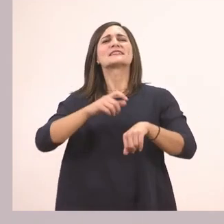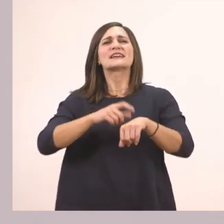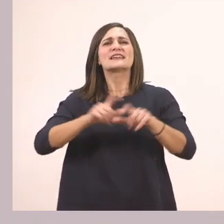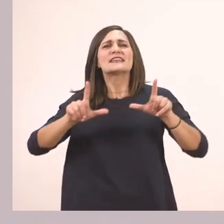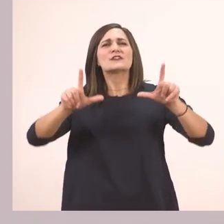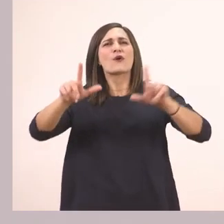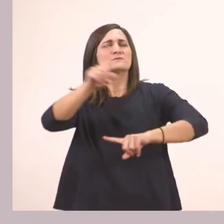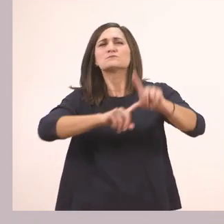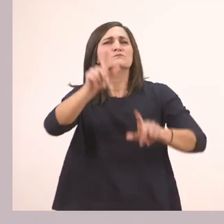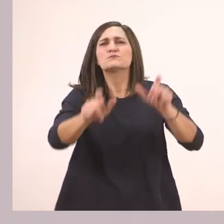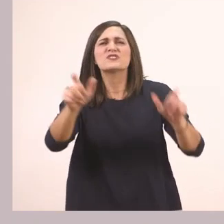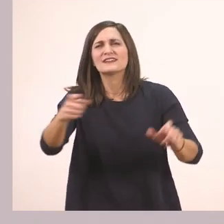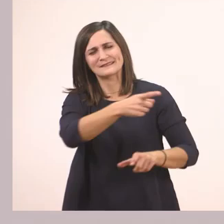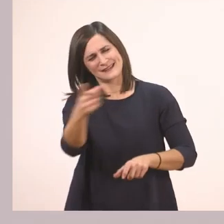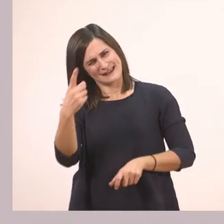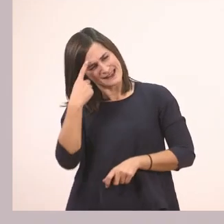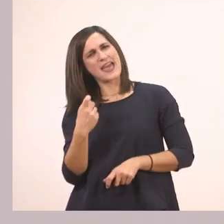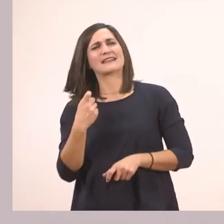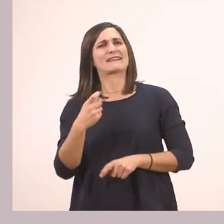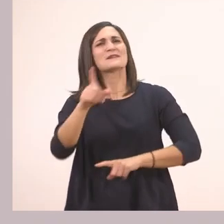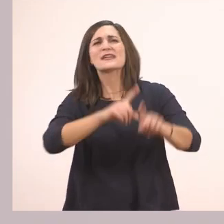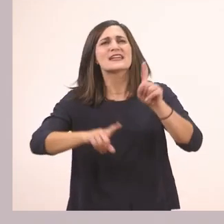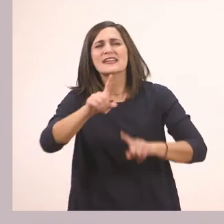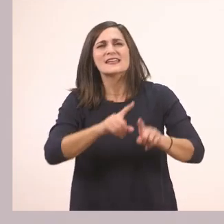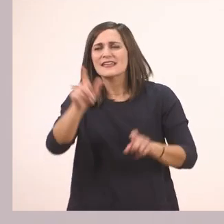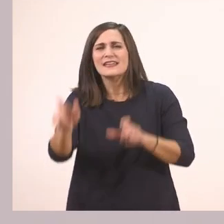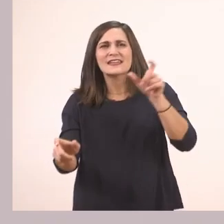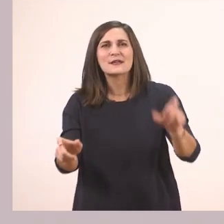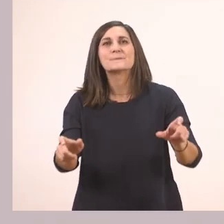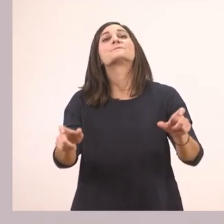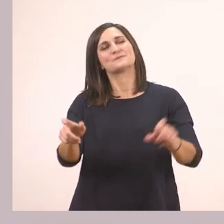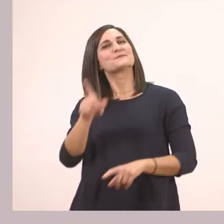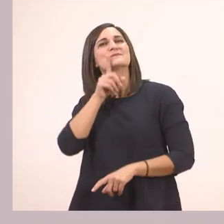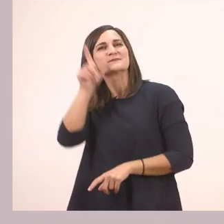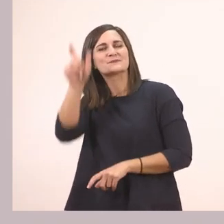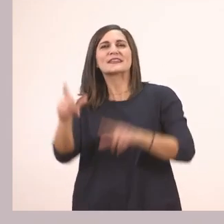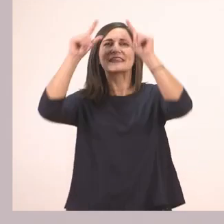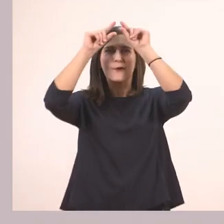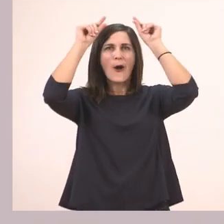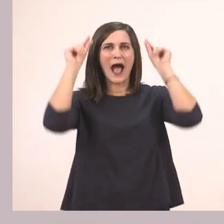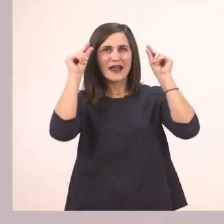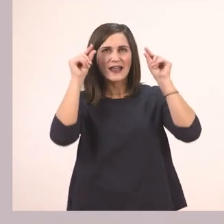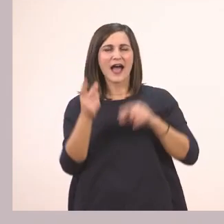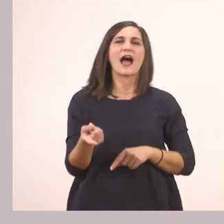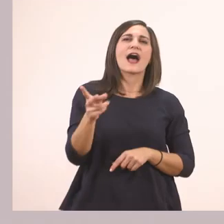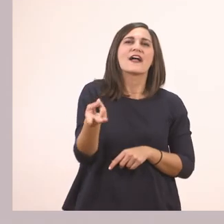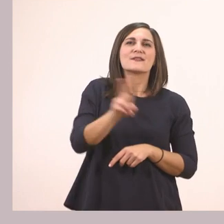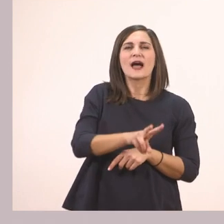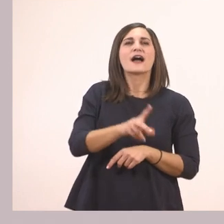Ποιοι είναι αυτοί; Κάποια γνωστά μας πρόσωπα. Ποιοι είναι; Είναι η Ιωάννα και ο παππούς της.